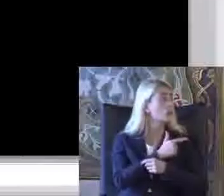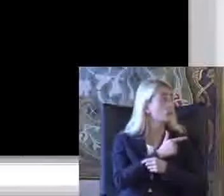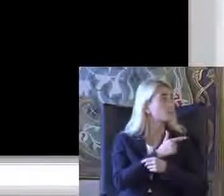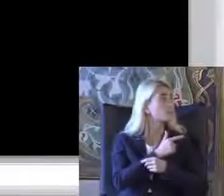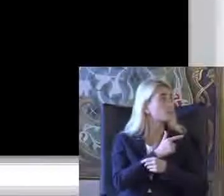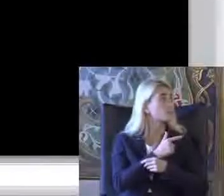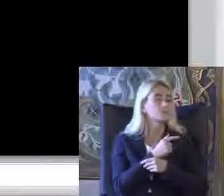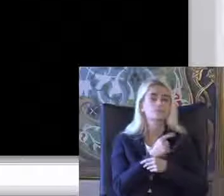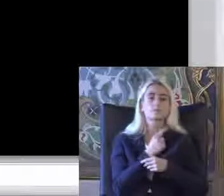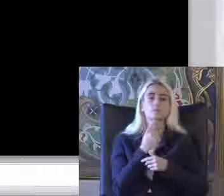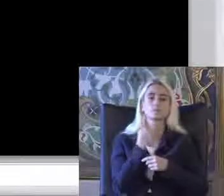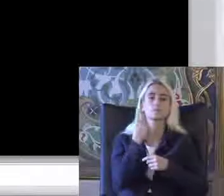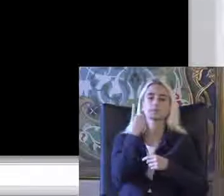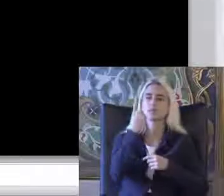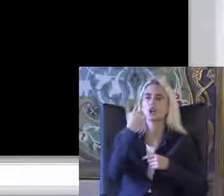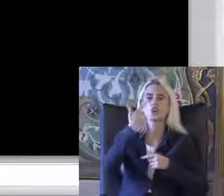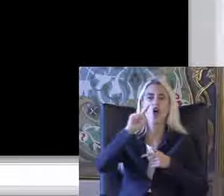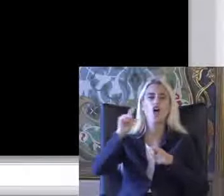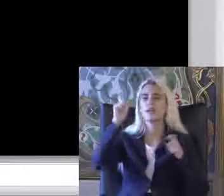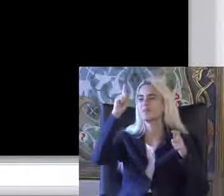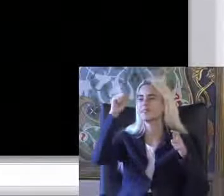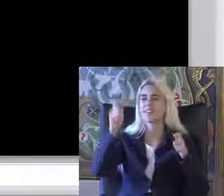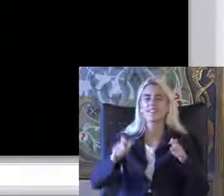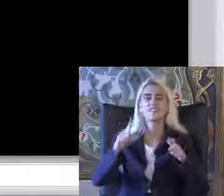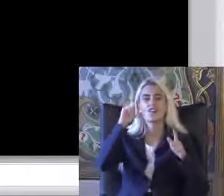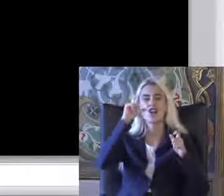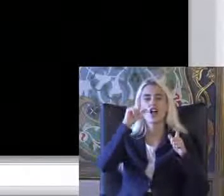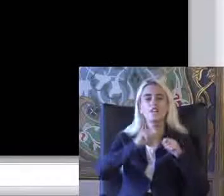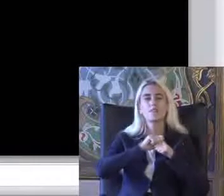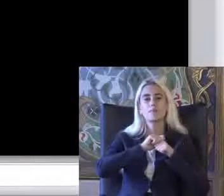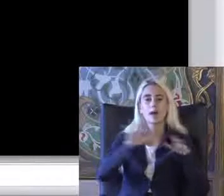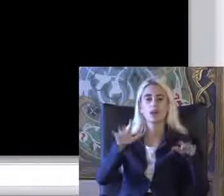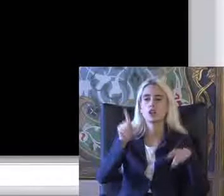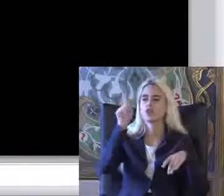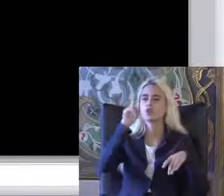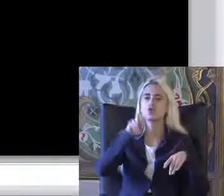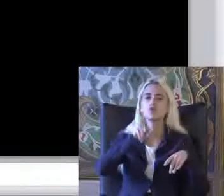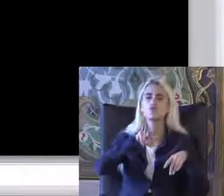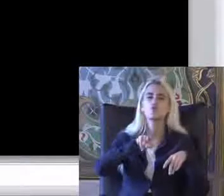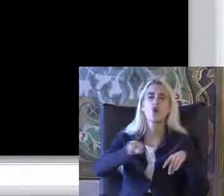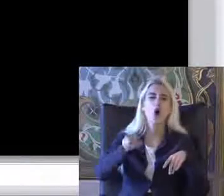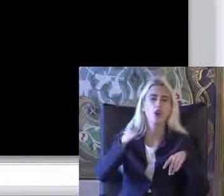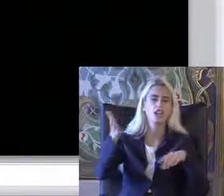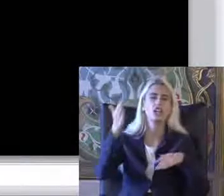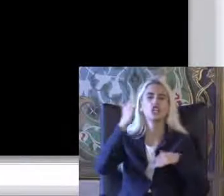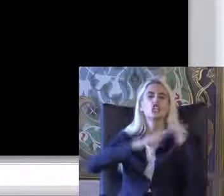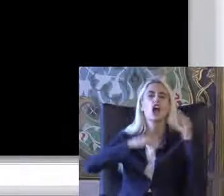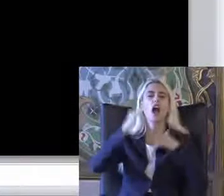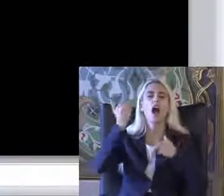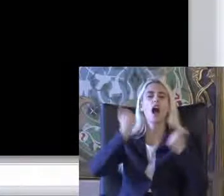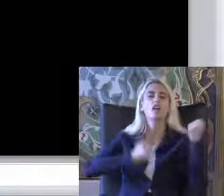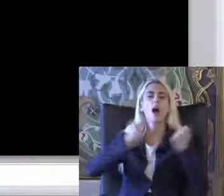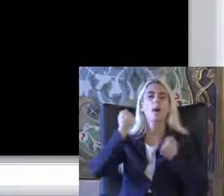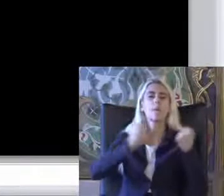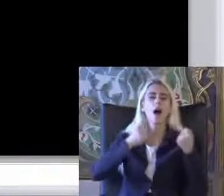Bir köylük bir yerde bir fotoğraf paylaşıyorum yolda bir inşaat arabasının Üzerinde böyle bir